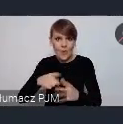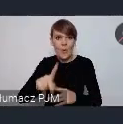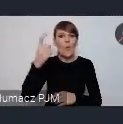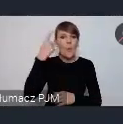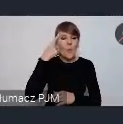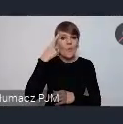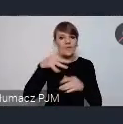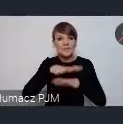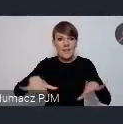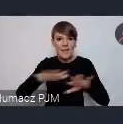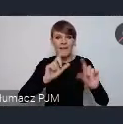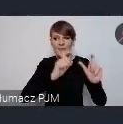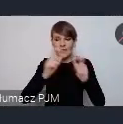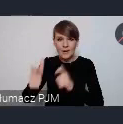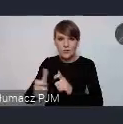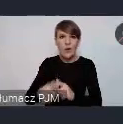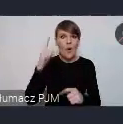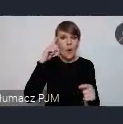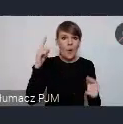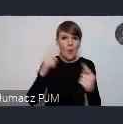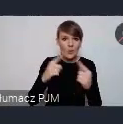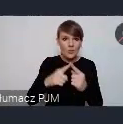oczywiście no logicznie ukierunkowane przede wszystkim tutaj na